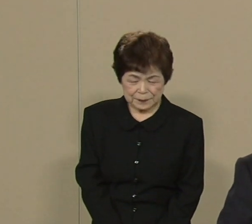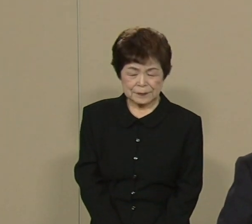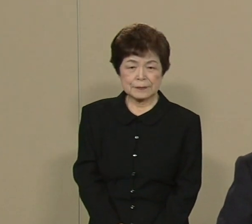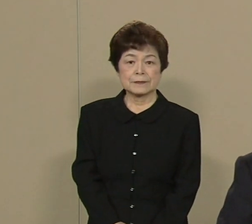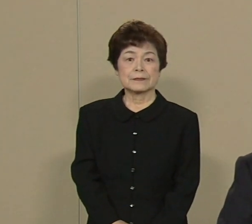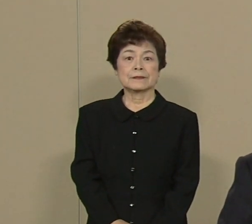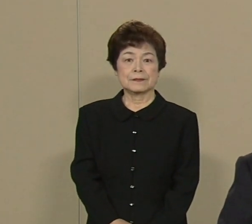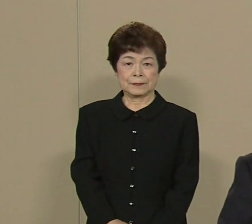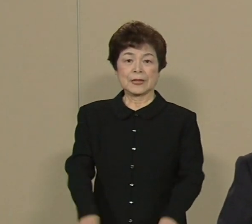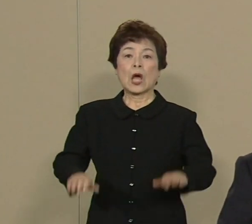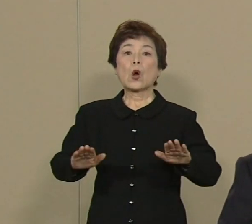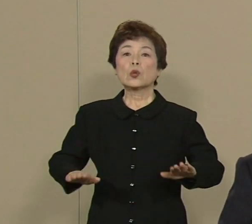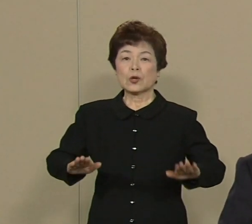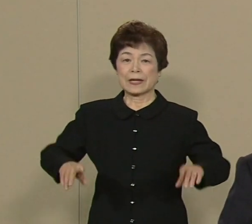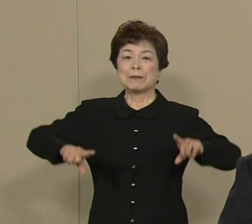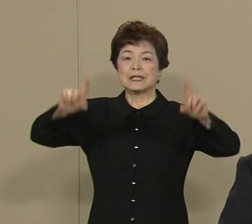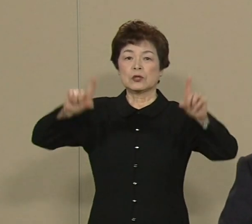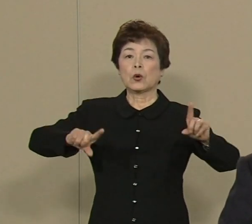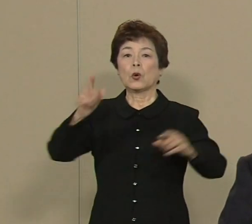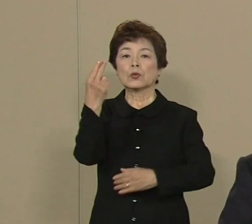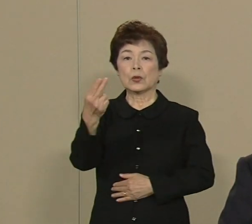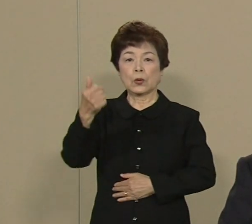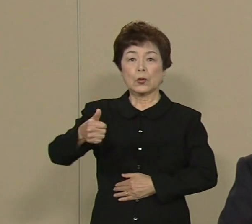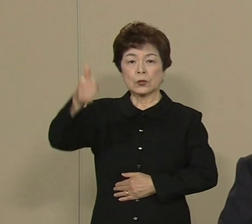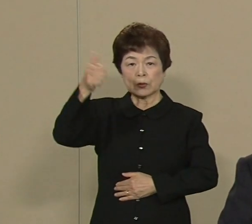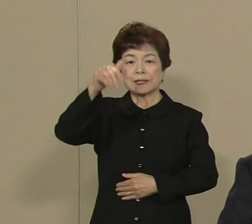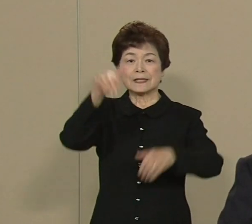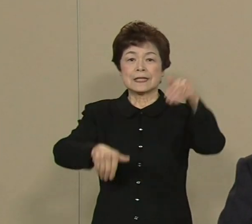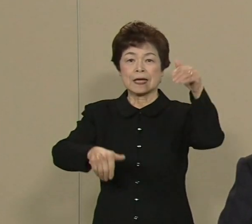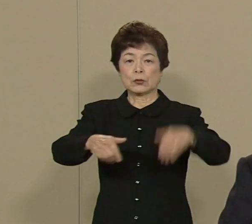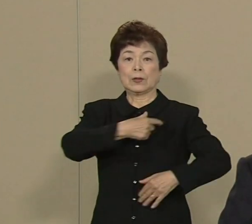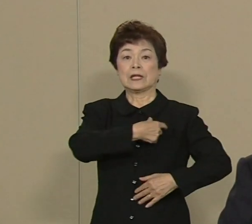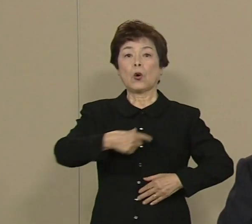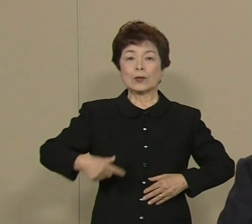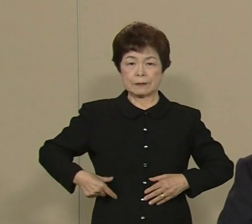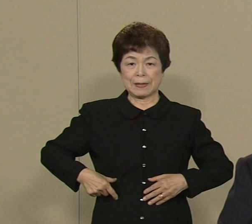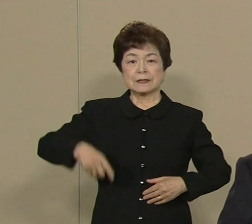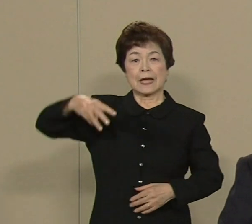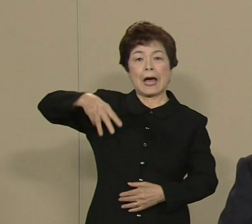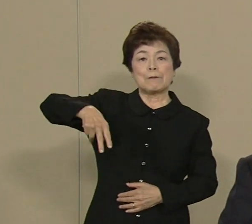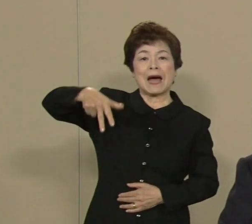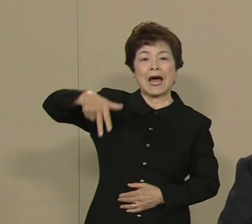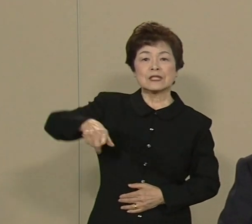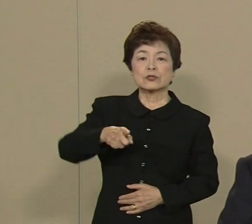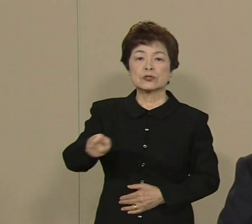この度 東京都知事選挙に立候補 いたしました ますぞえ要一です